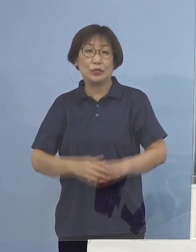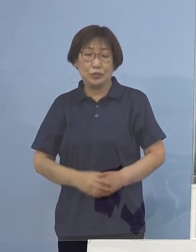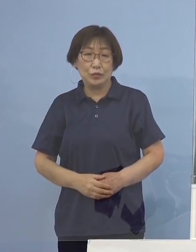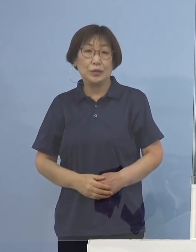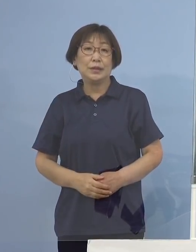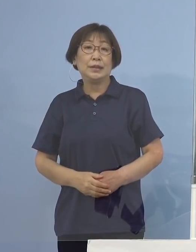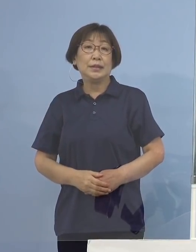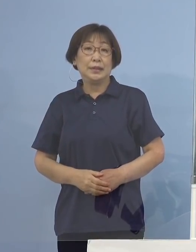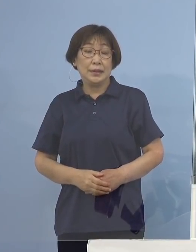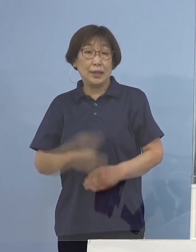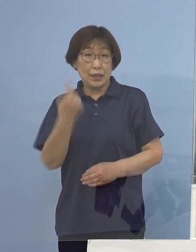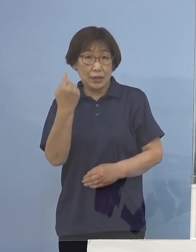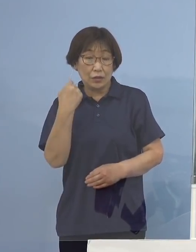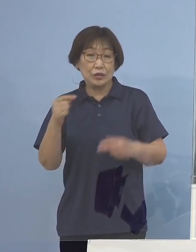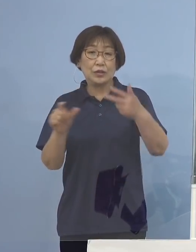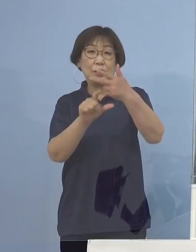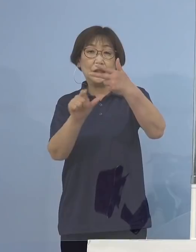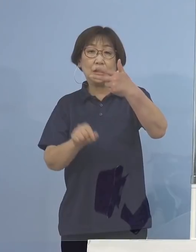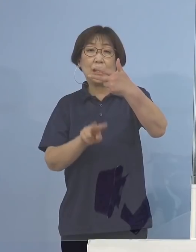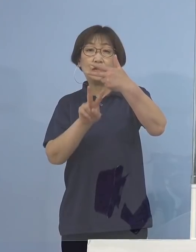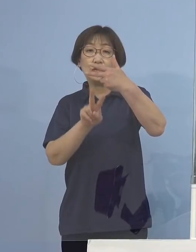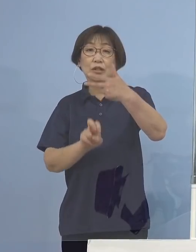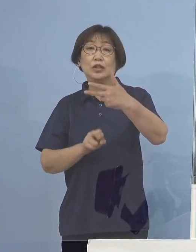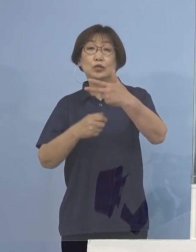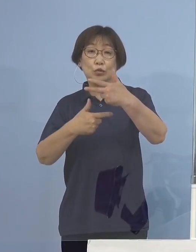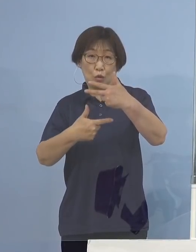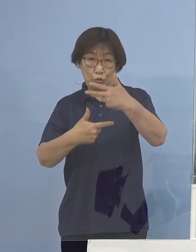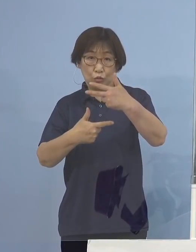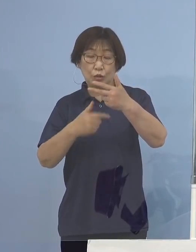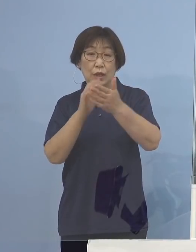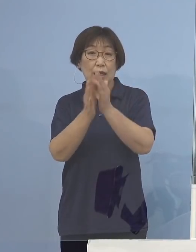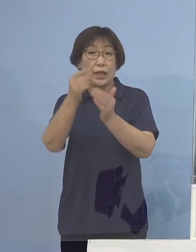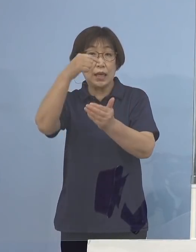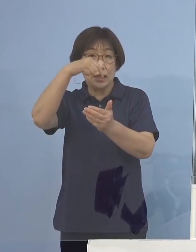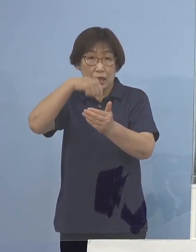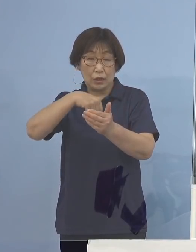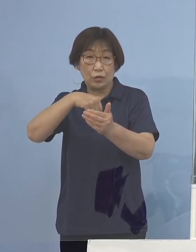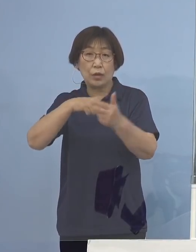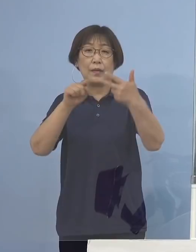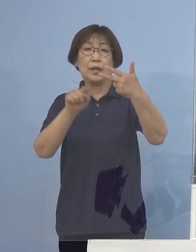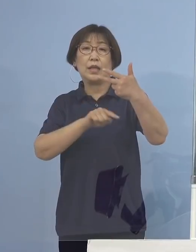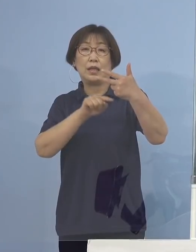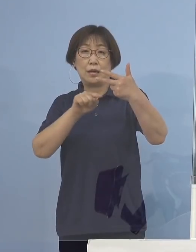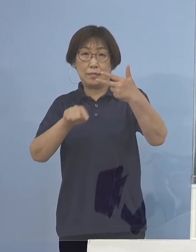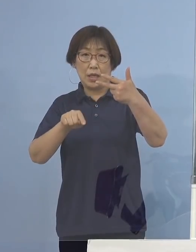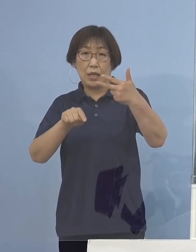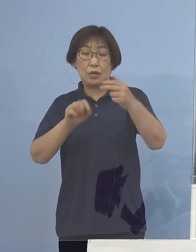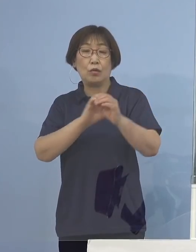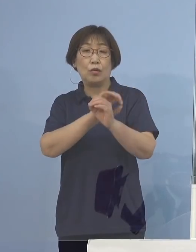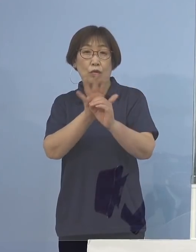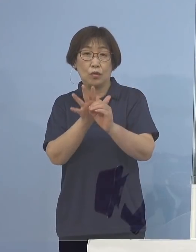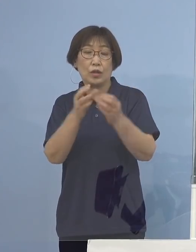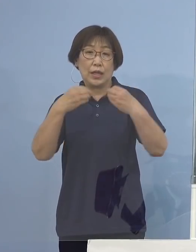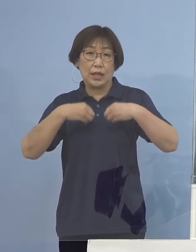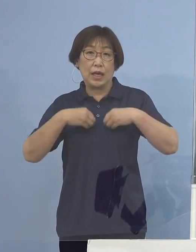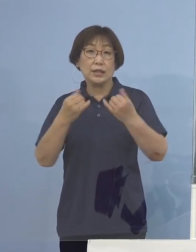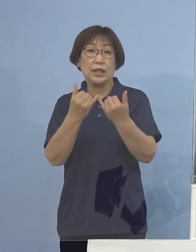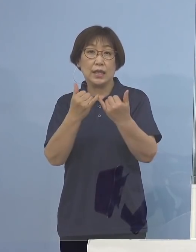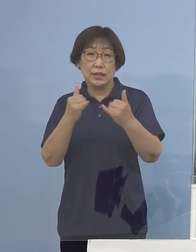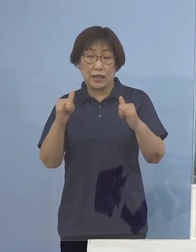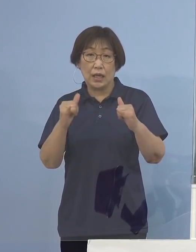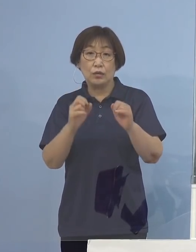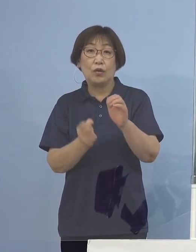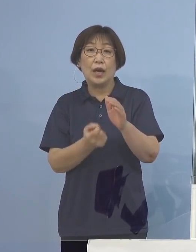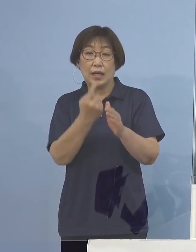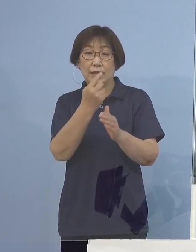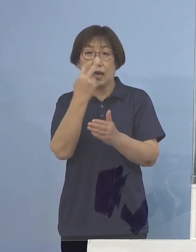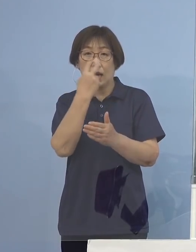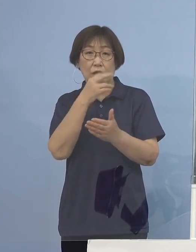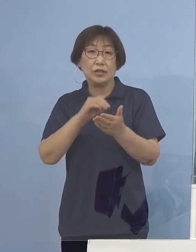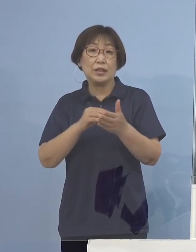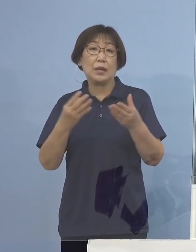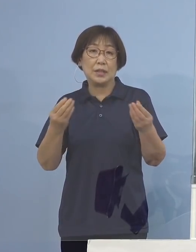昨日7月26日県内におきましては 7名の新型コロナウイルス感染者の発生が確認されました